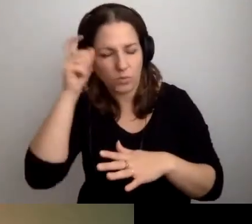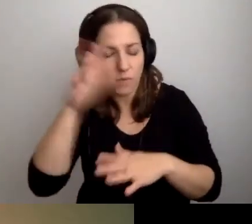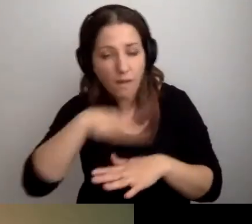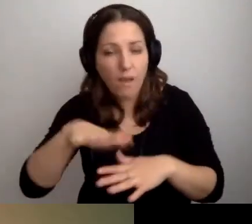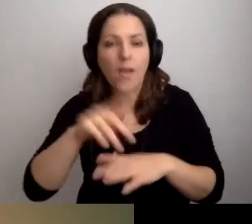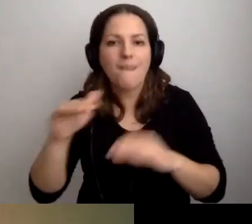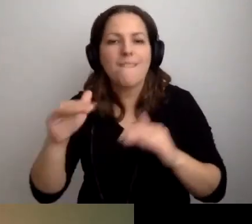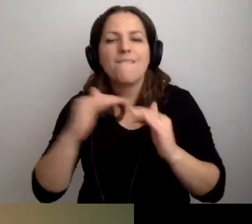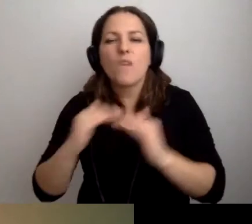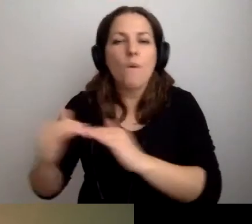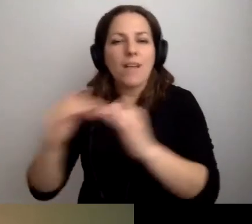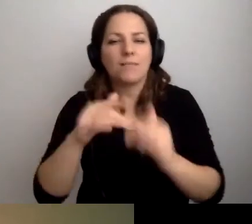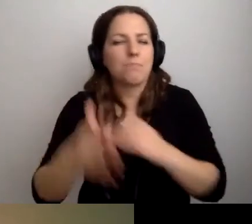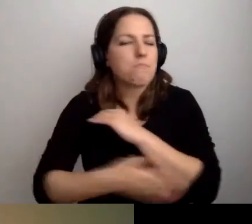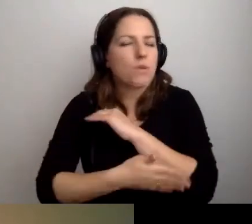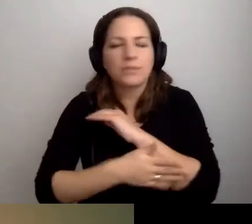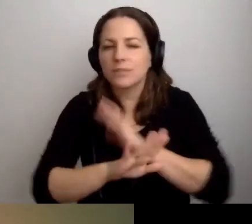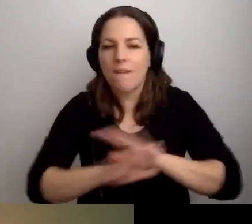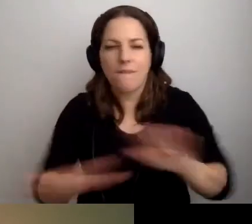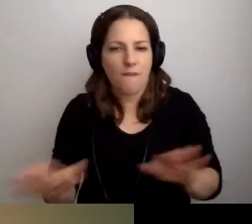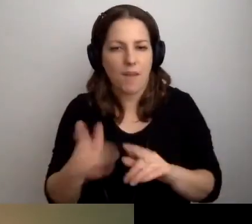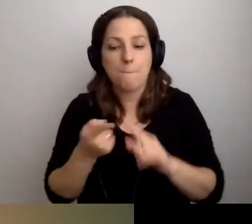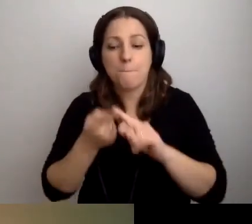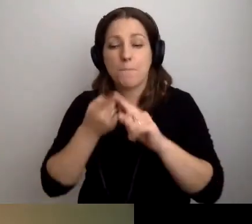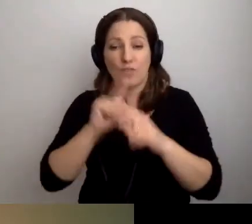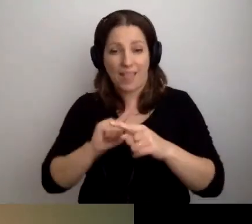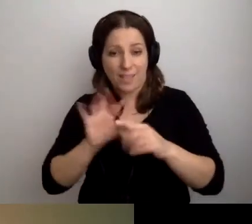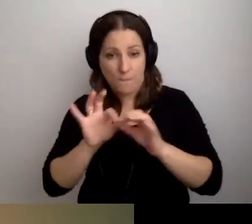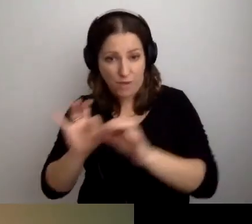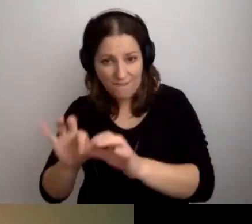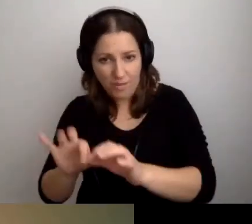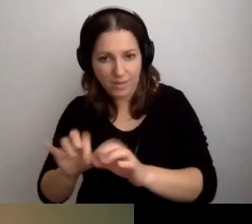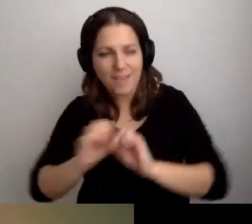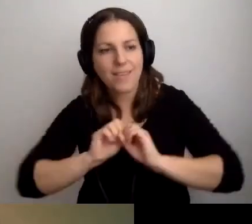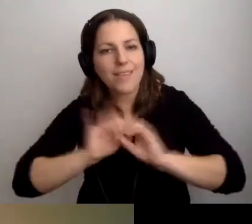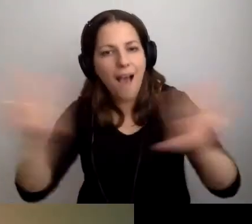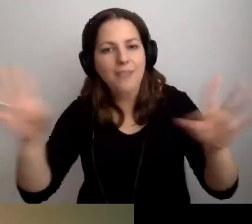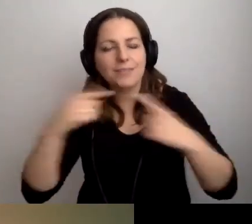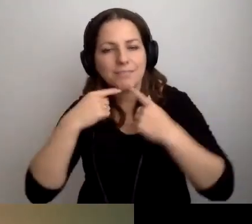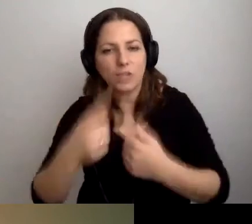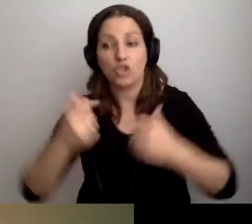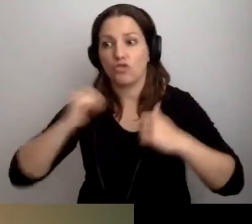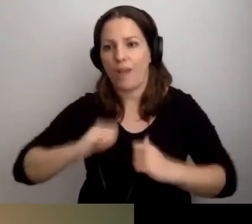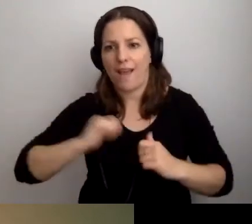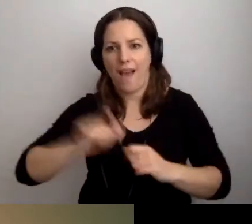Poziom najbardziej podstawowy: przedprzewodnik i jasny komunikat, że czekamy, że zapraszamy.